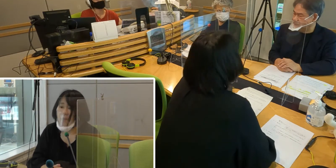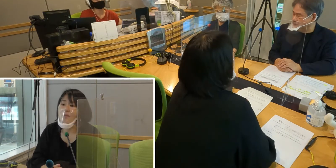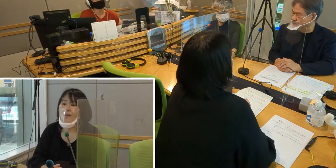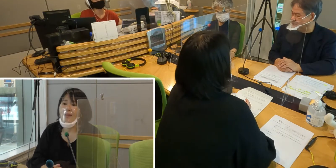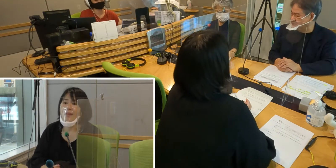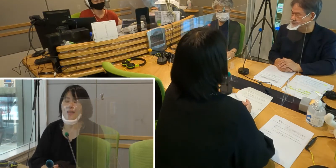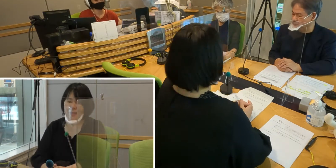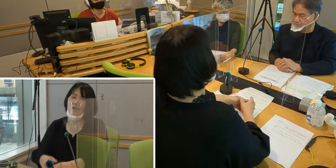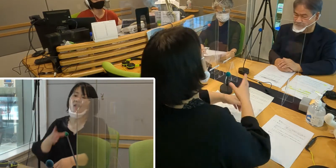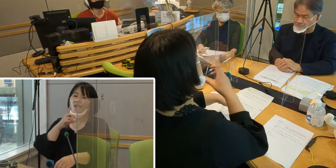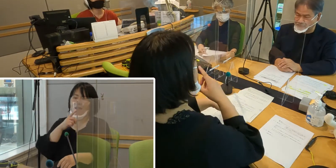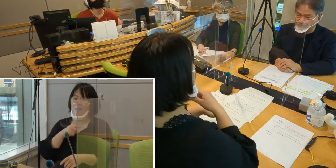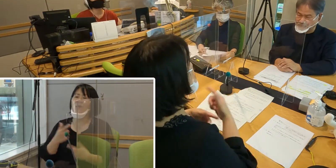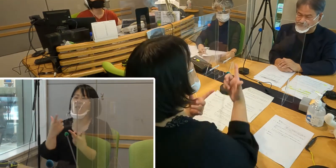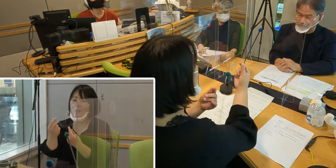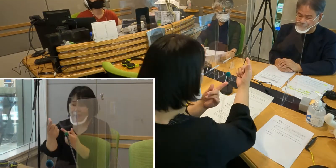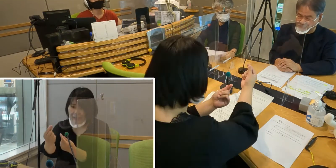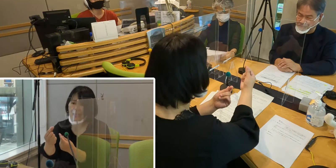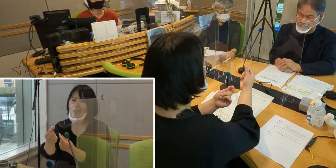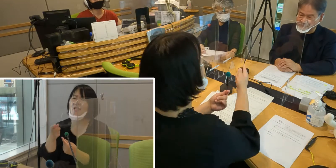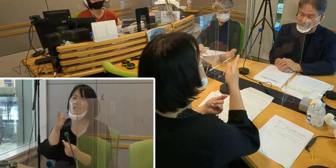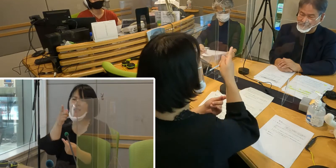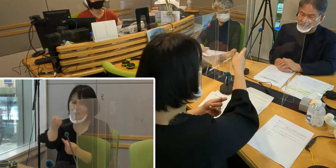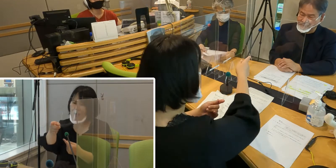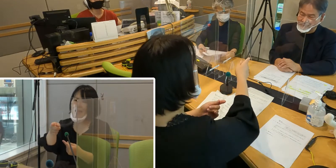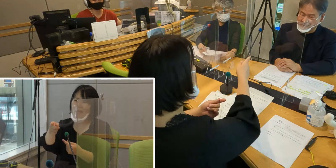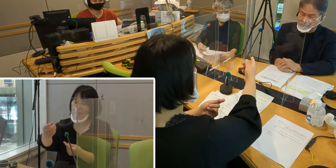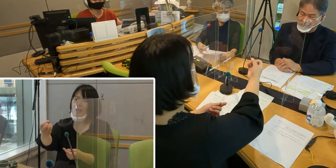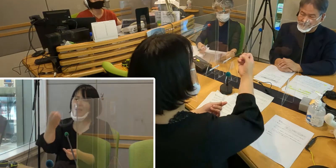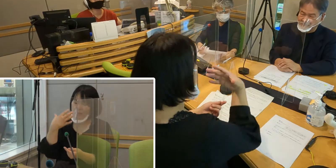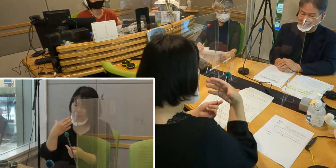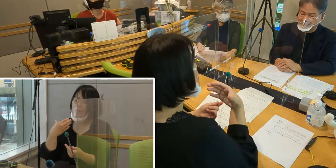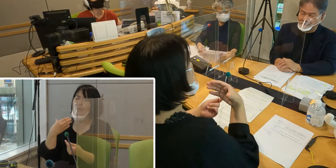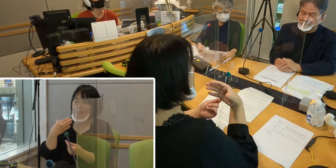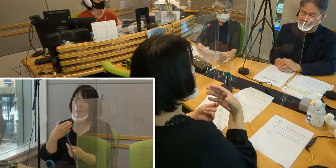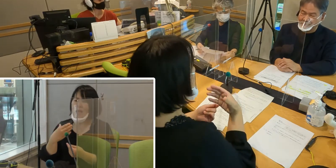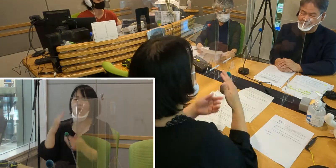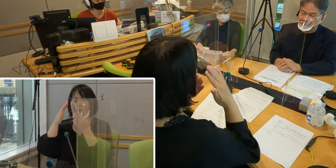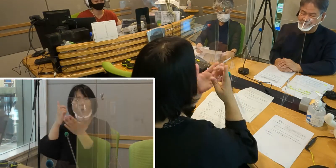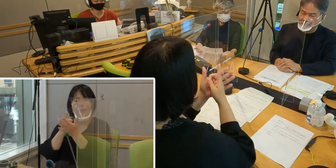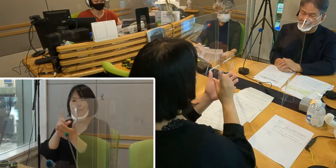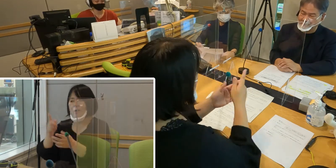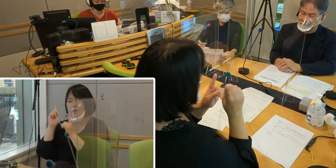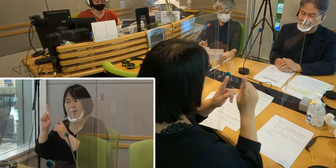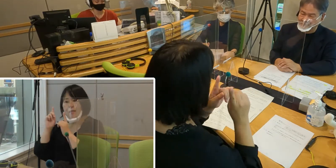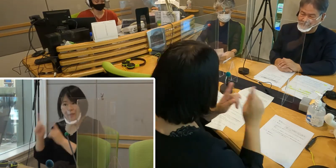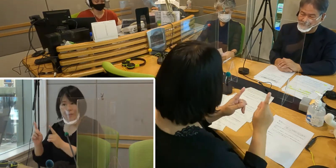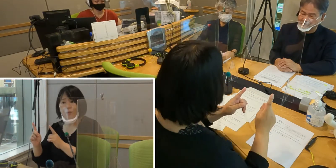（森尾）そうですね、本当にそれが一番の みんなの願いですよね。